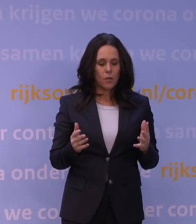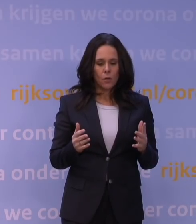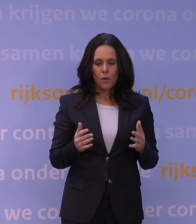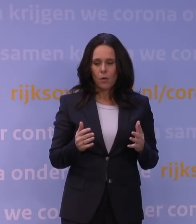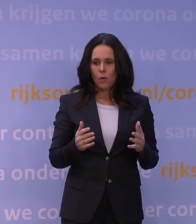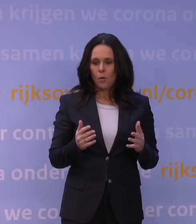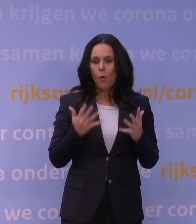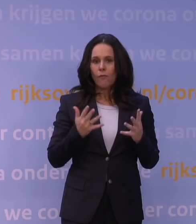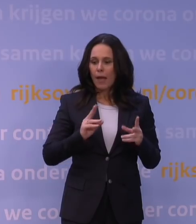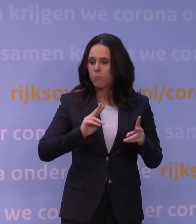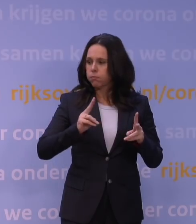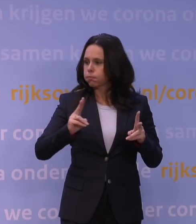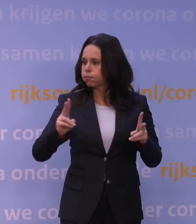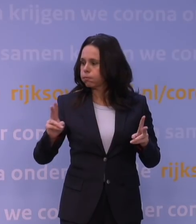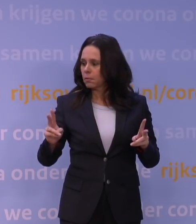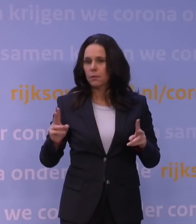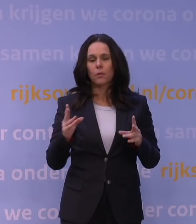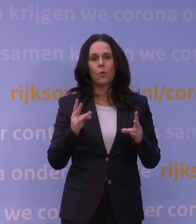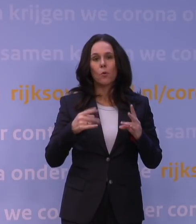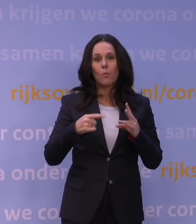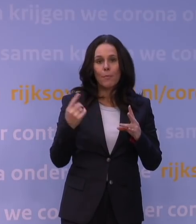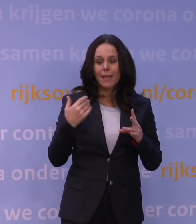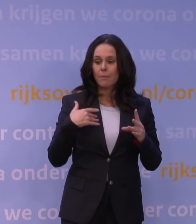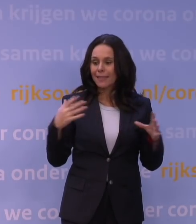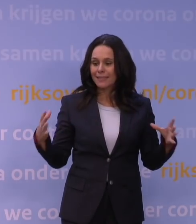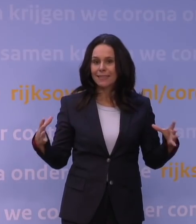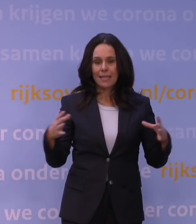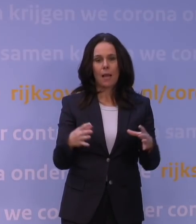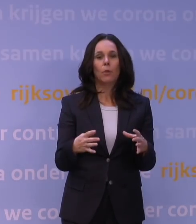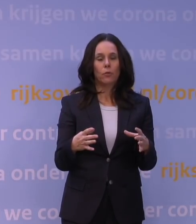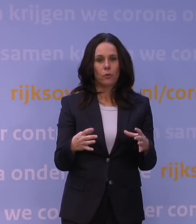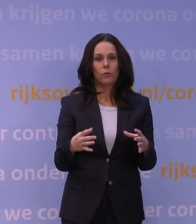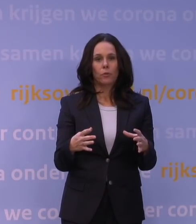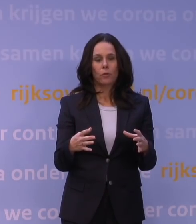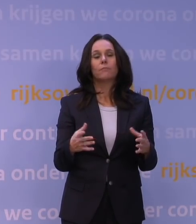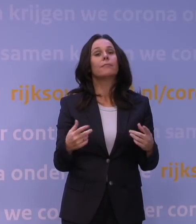Dus als daar meer mensen samenkomen, dan hebben we overigens ook nog allerlei basisregels,